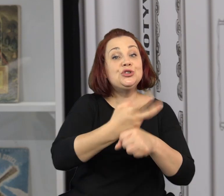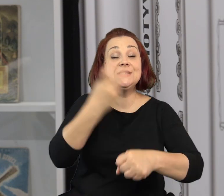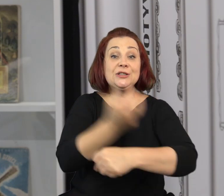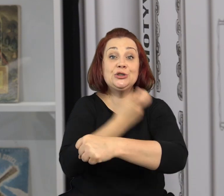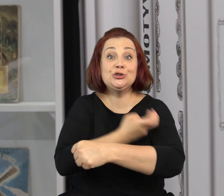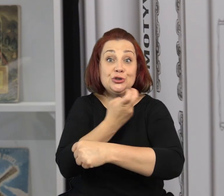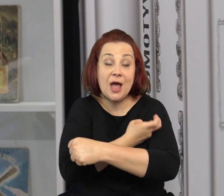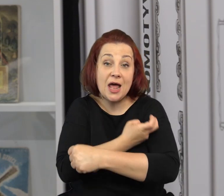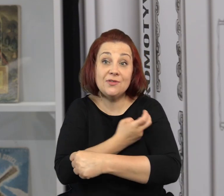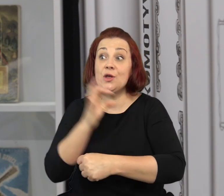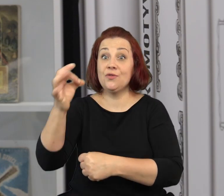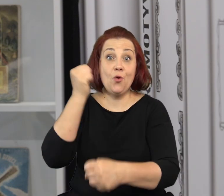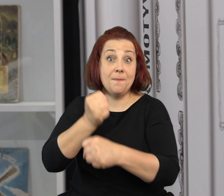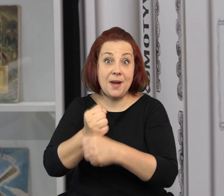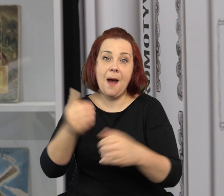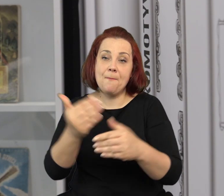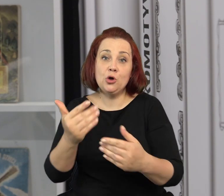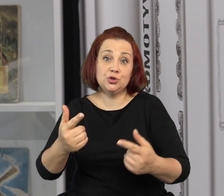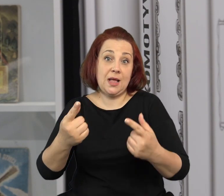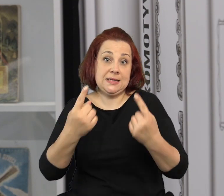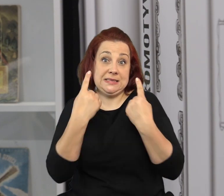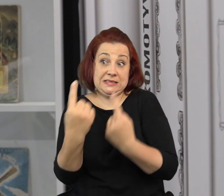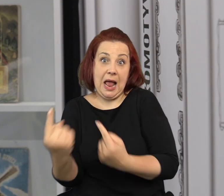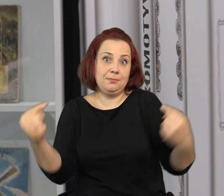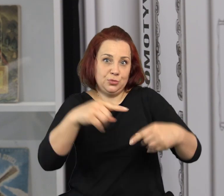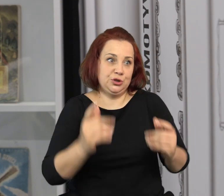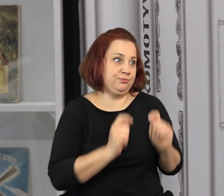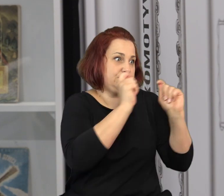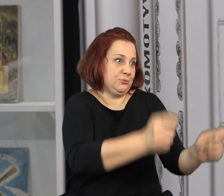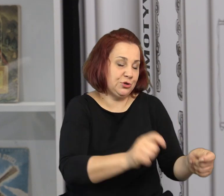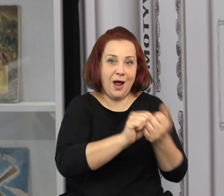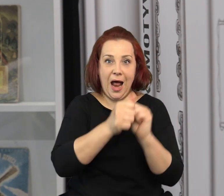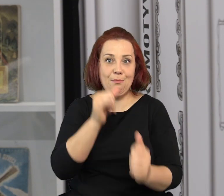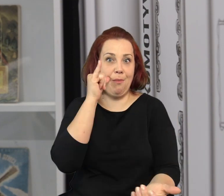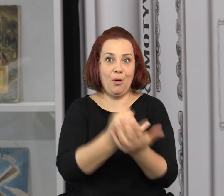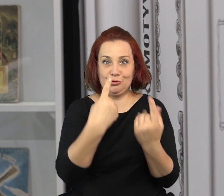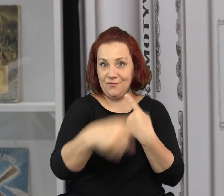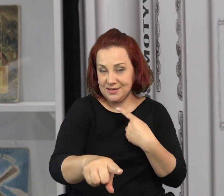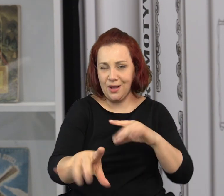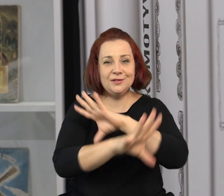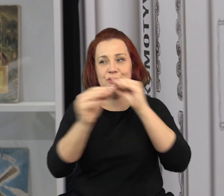Na Wasze prace czekamy do 30 czerwca. Można albo przynieść je do nas osobiście albo wysłać je pocztą.